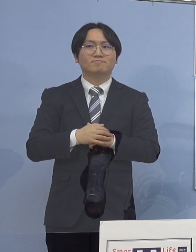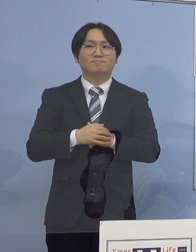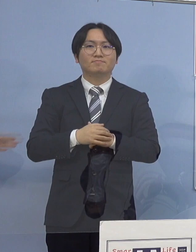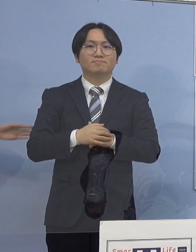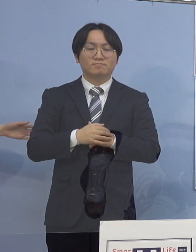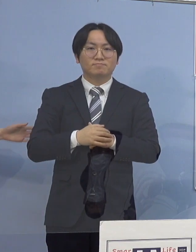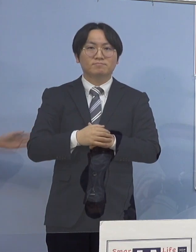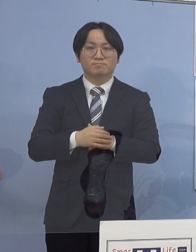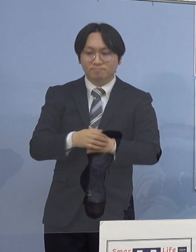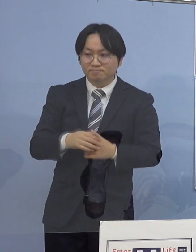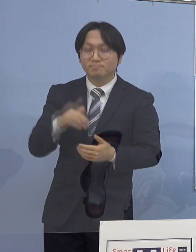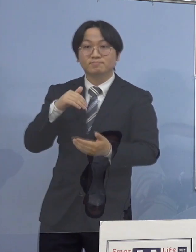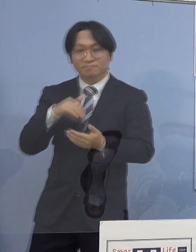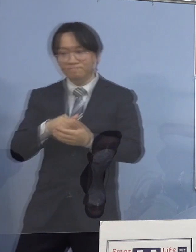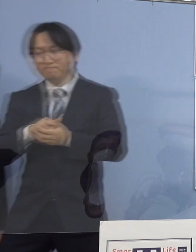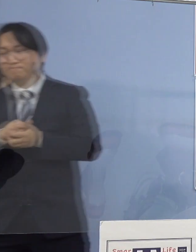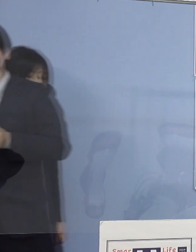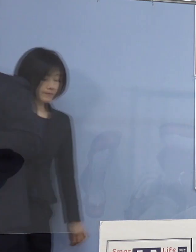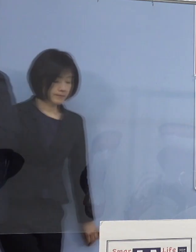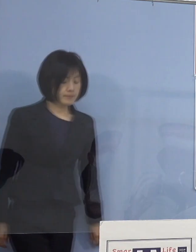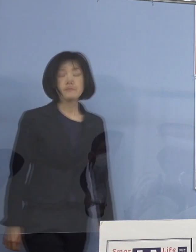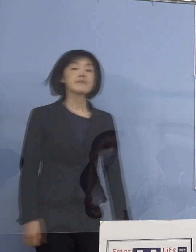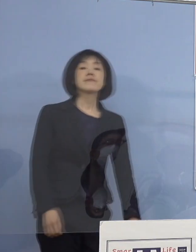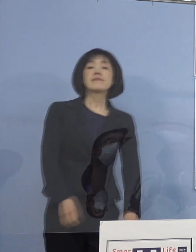そして最後に1点、私の方から